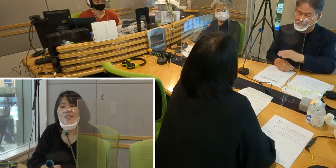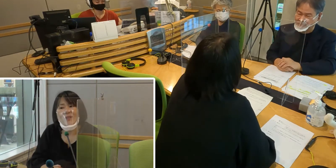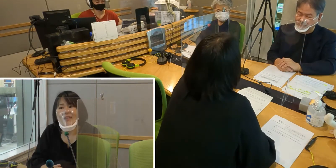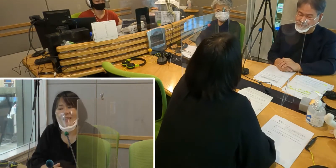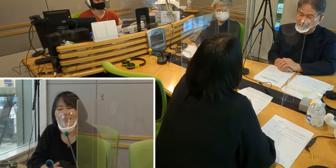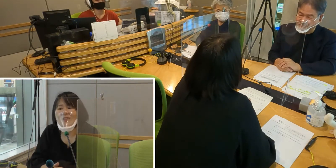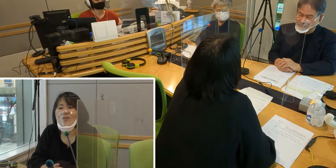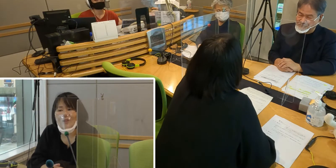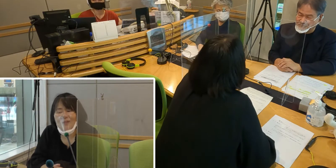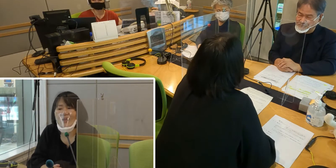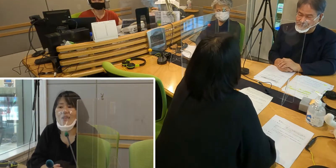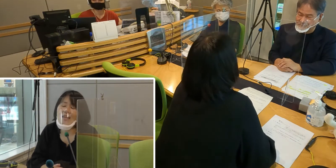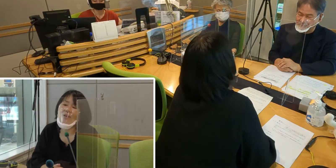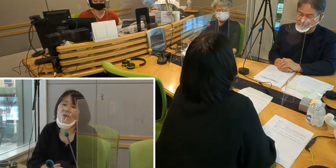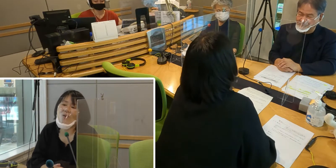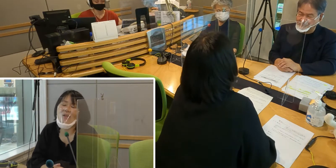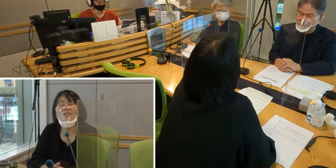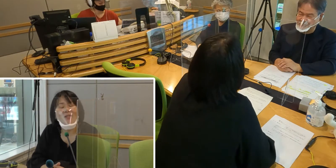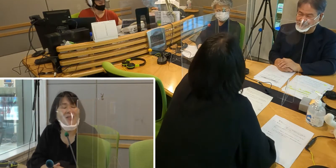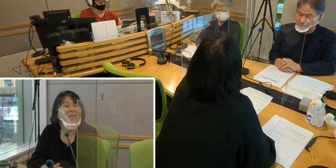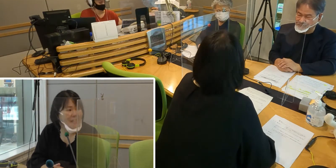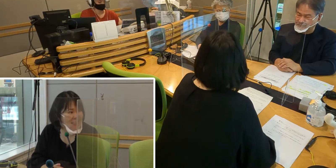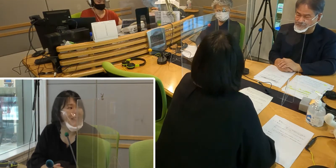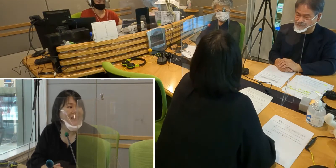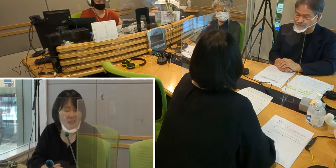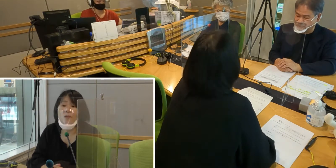そんな日が来ることを待ち望んでいます。